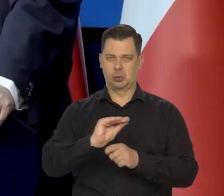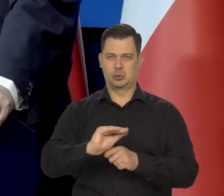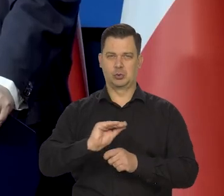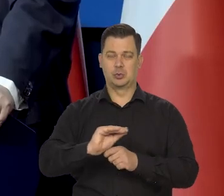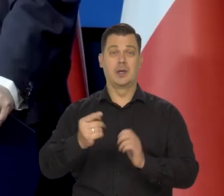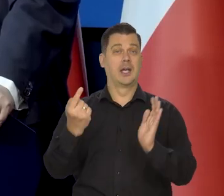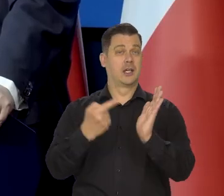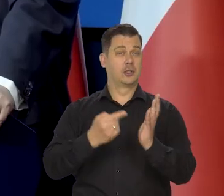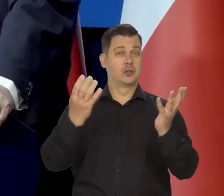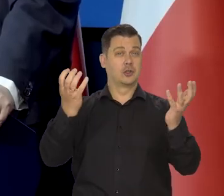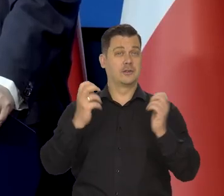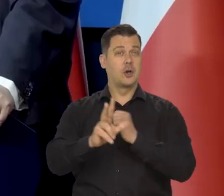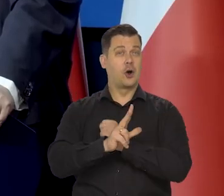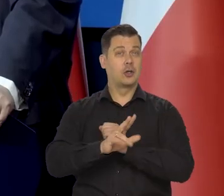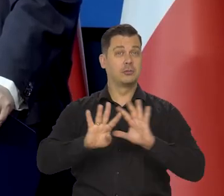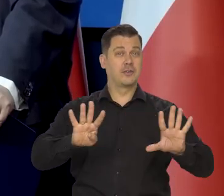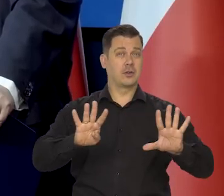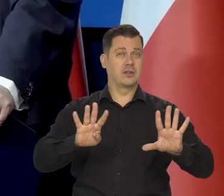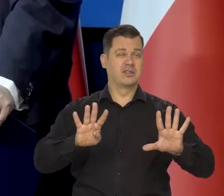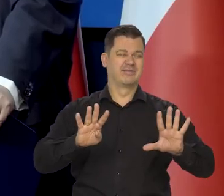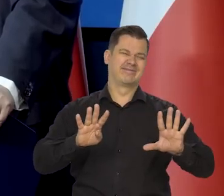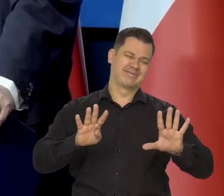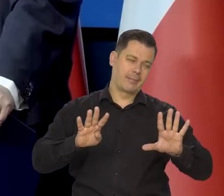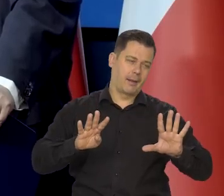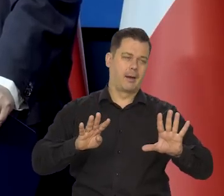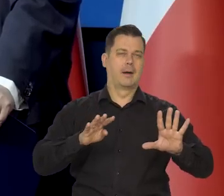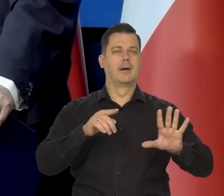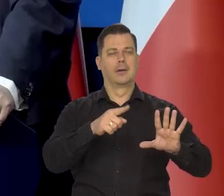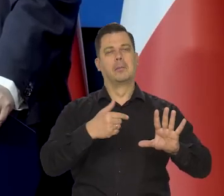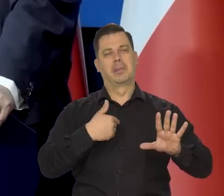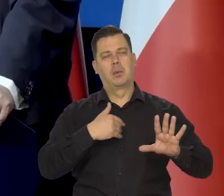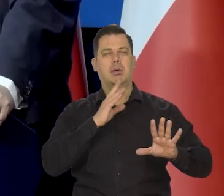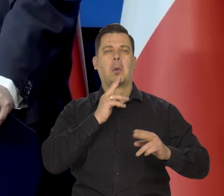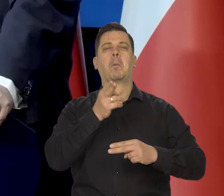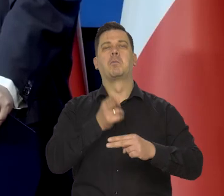W 89 roku nastąpiła jakaś tam demokratyzacja.